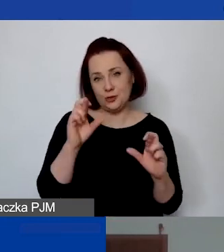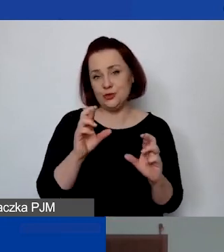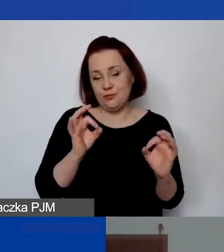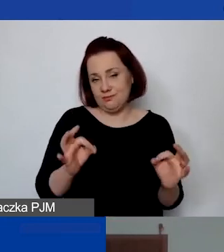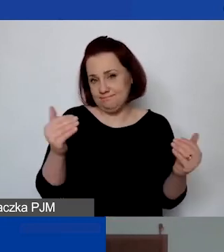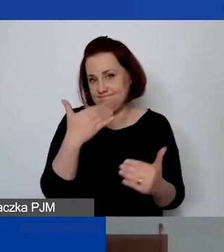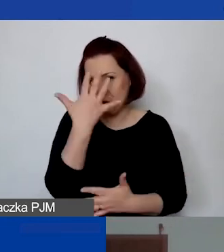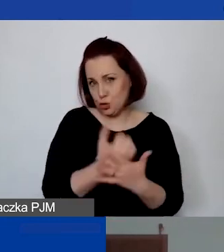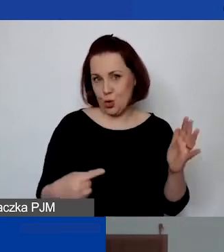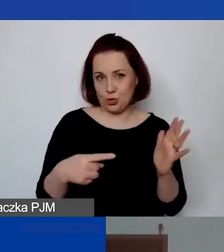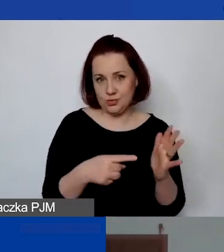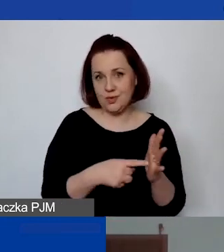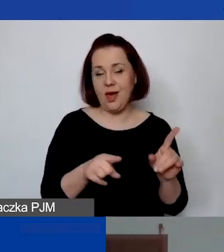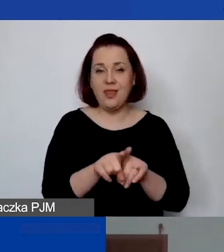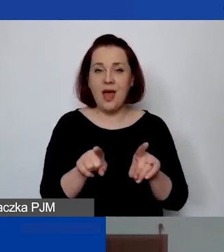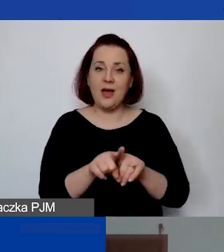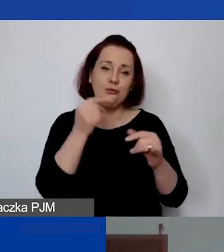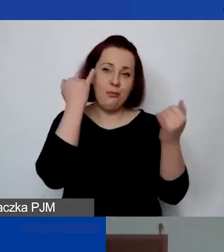i po prostu ominąć te błędy i rafy,